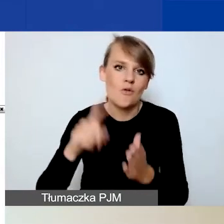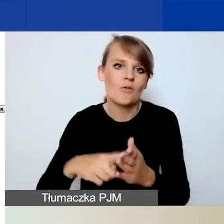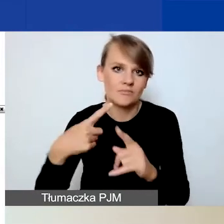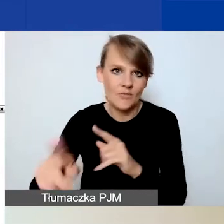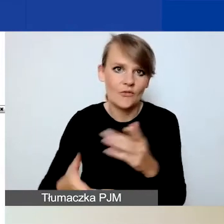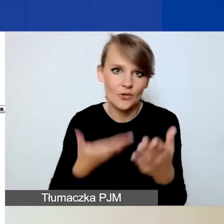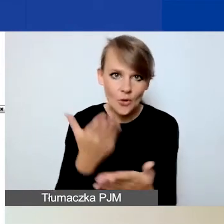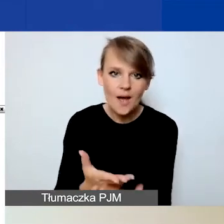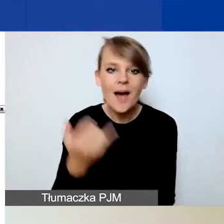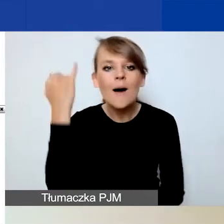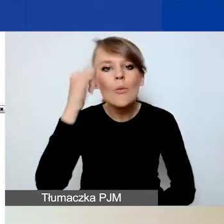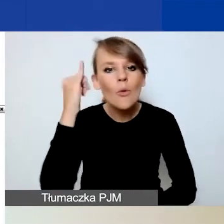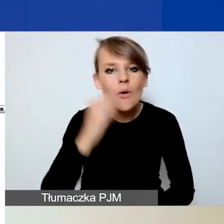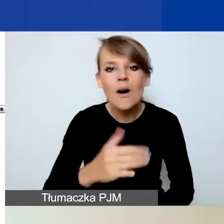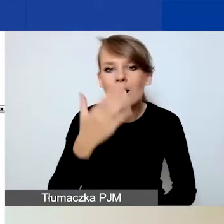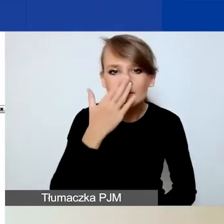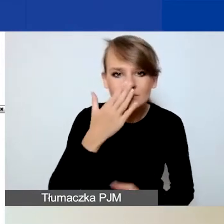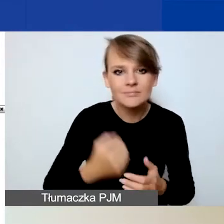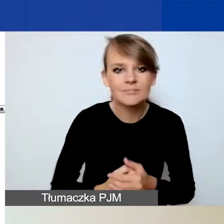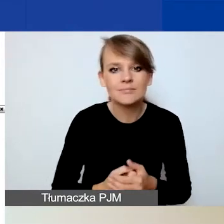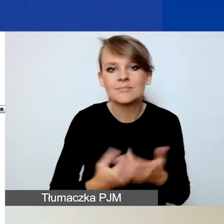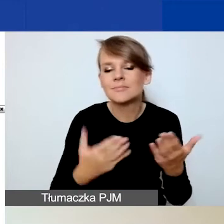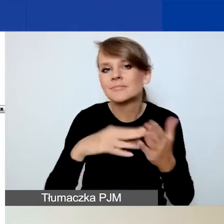to albo pole jest puste, albo jest przekroczony limit znaków.